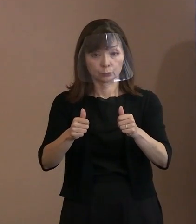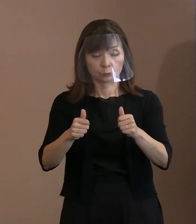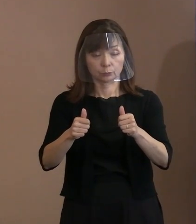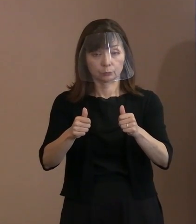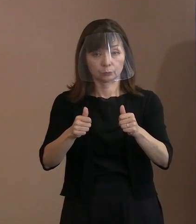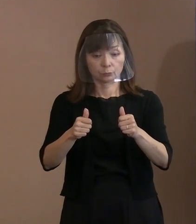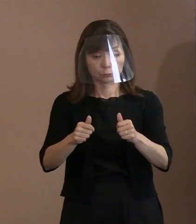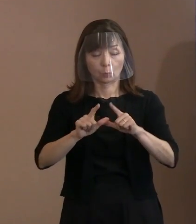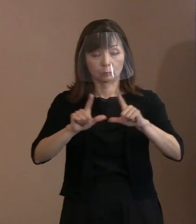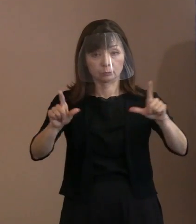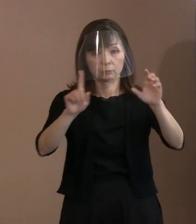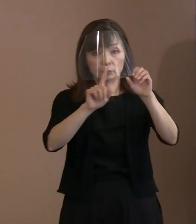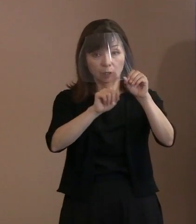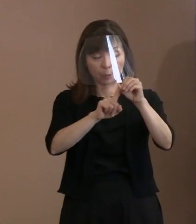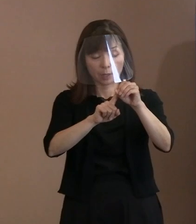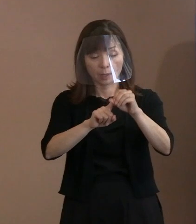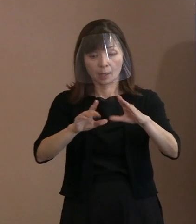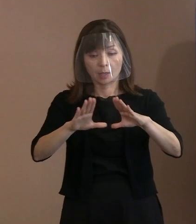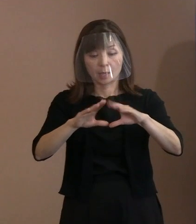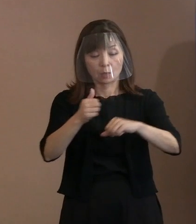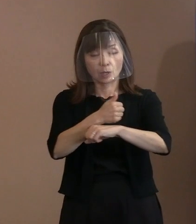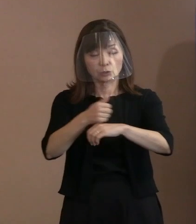ＩＣＡＮ(核兵器廃絶国際キャンペーン)などの 関係ＮＧＯ(非政府組織･民間団体)､